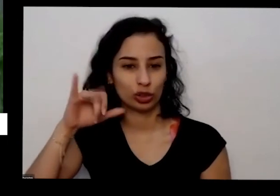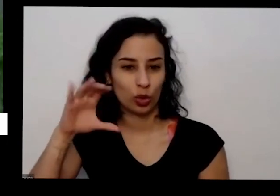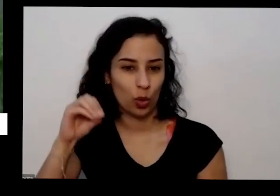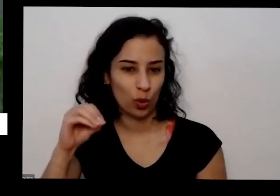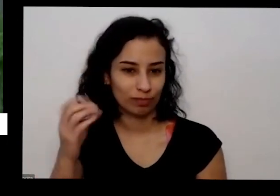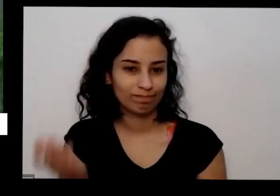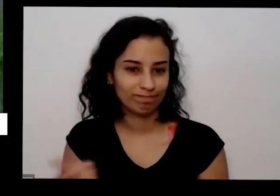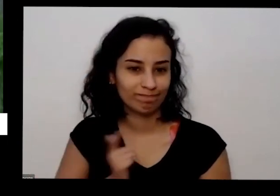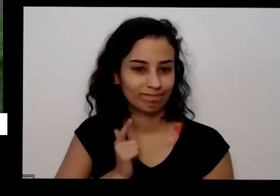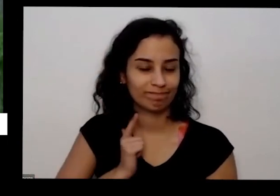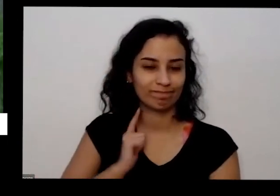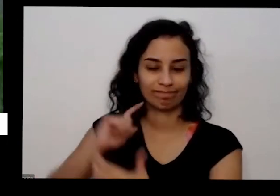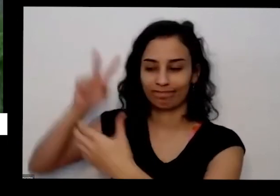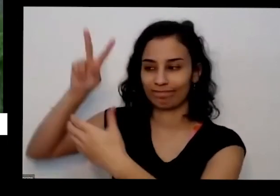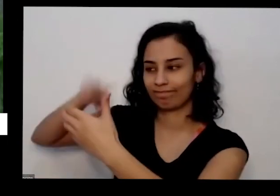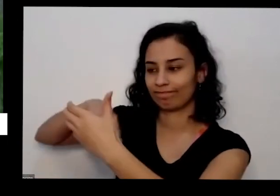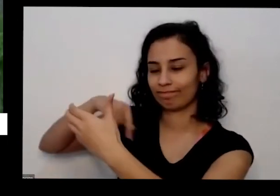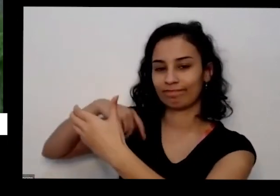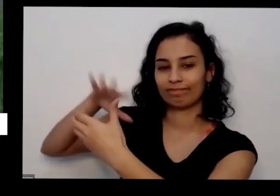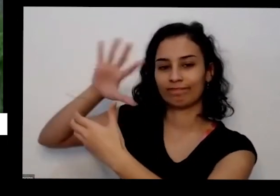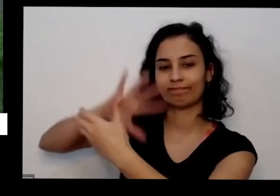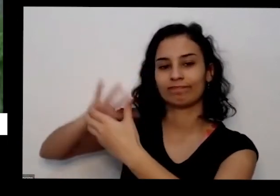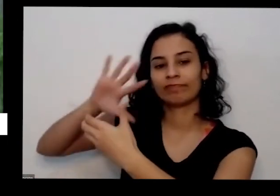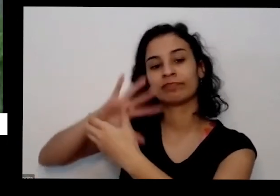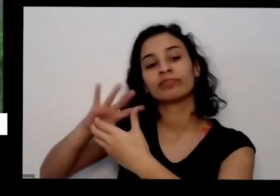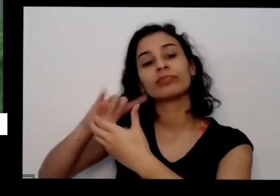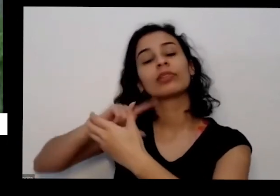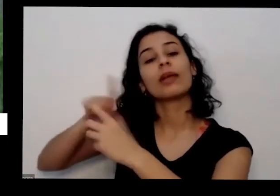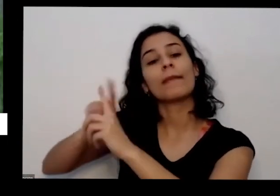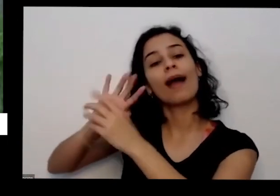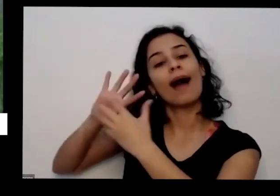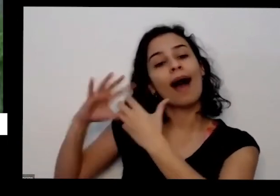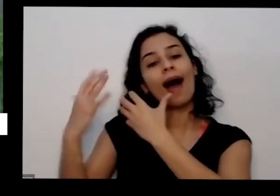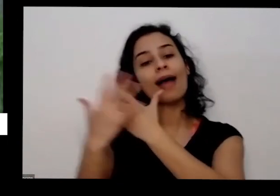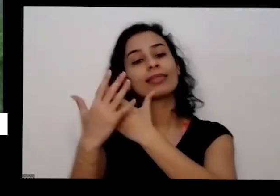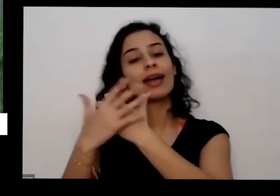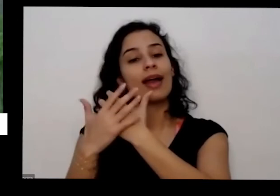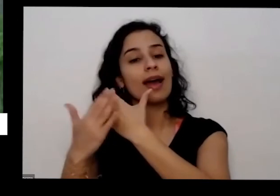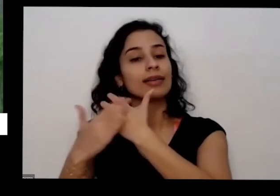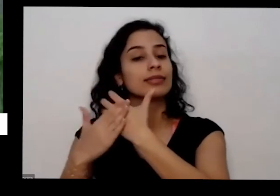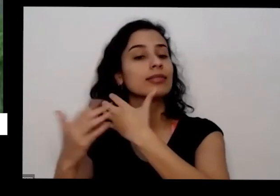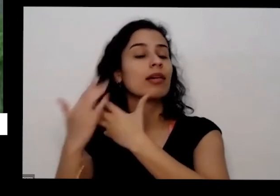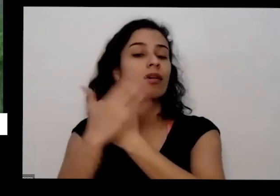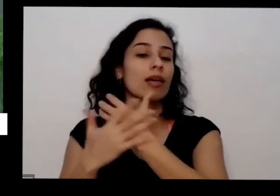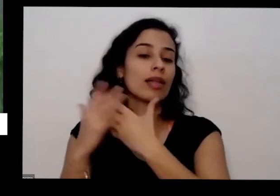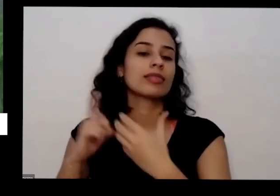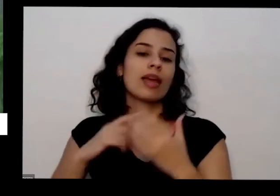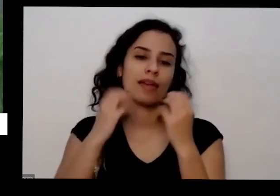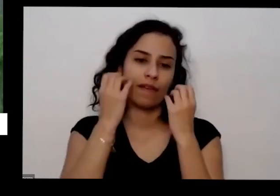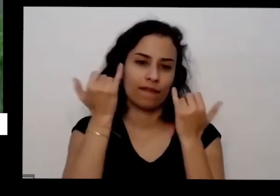a observar também aqui a aqui atrás do pacotinho sempre tem também informações falando sobre a